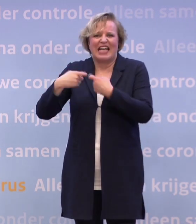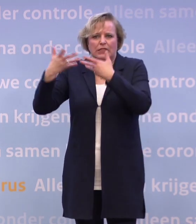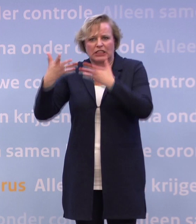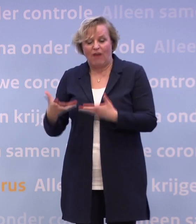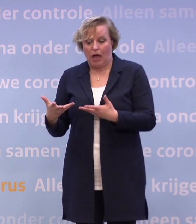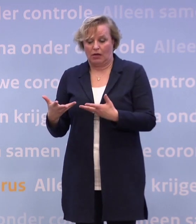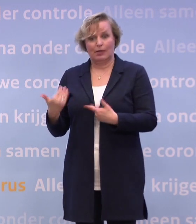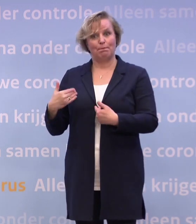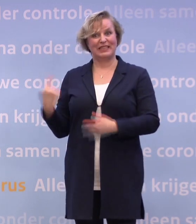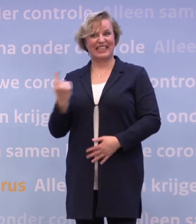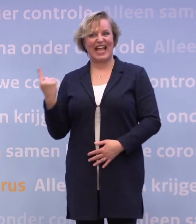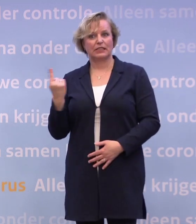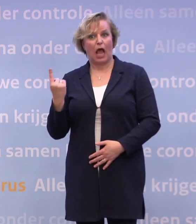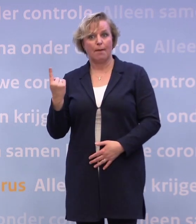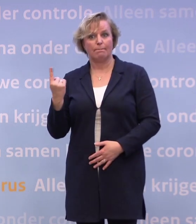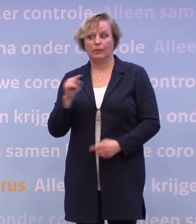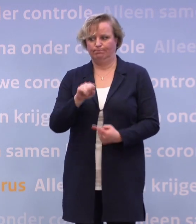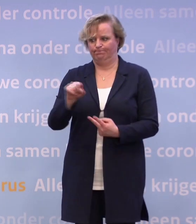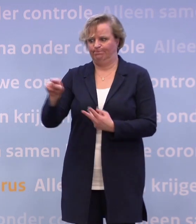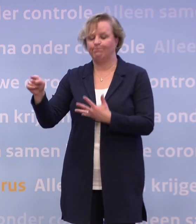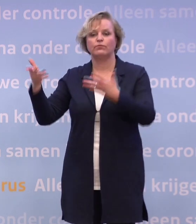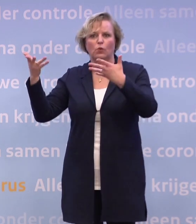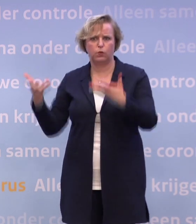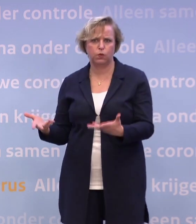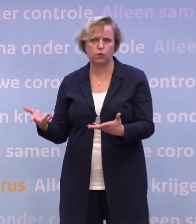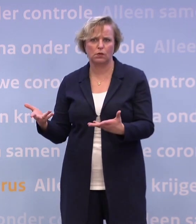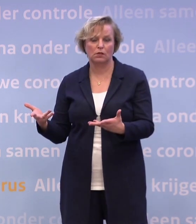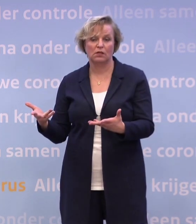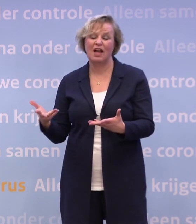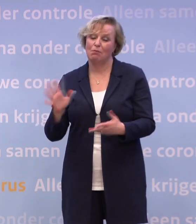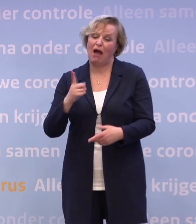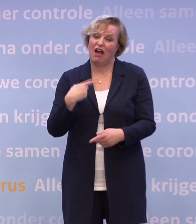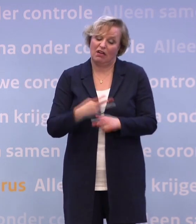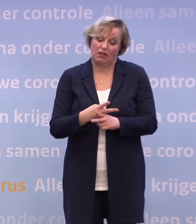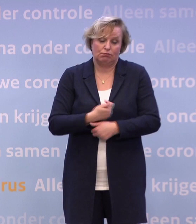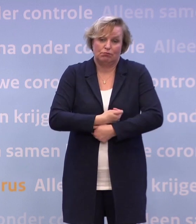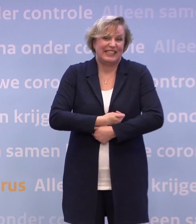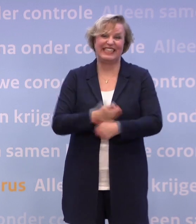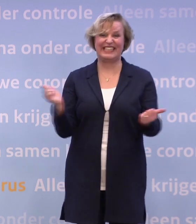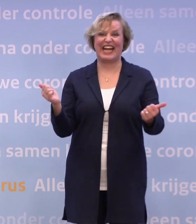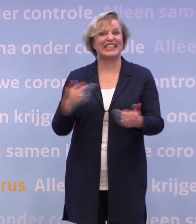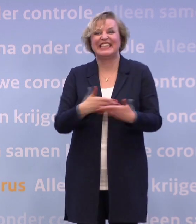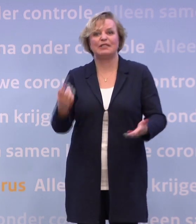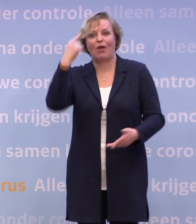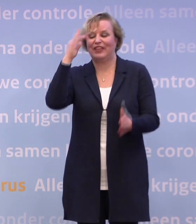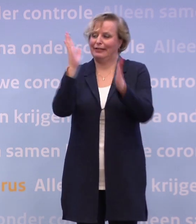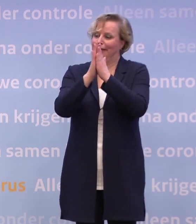Dus er zijn allerlei groepen die daar extra door geraakt worden. Maar ik denk dat grosso modo niemand echt denkt: hoi, hoi, het virus is er nog.